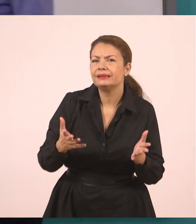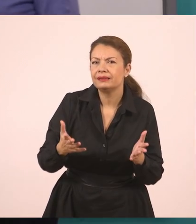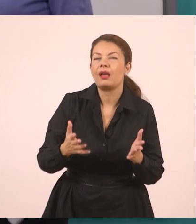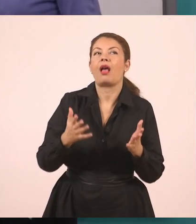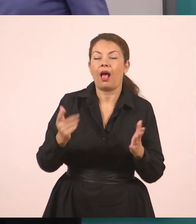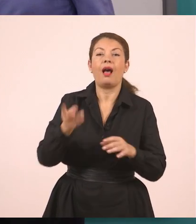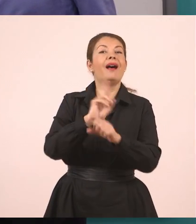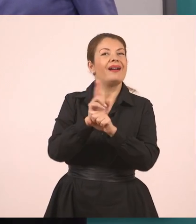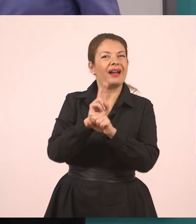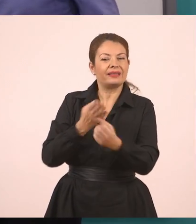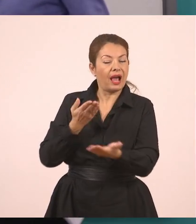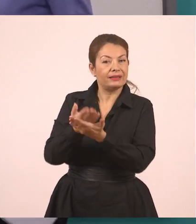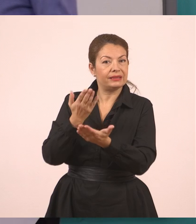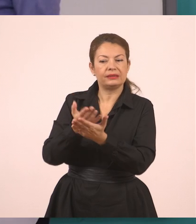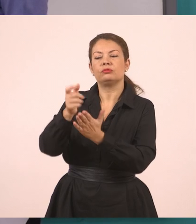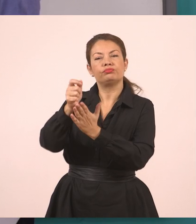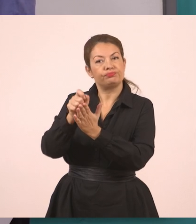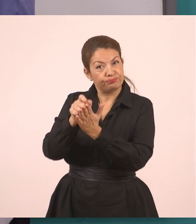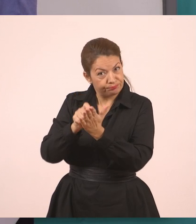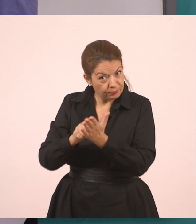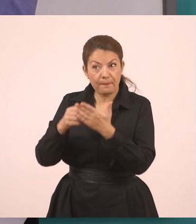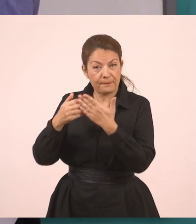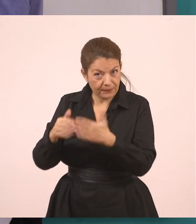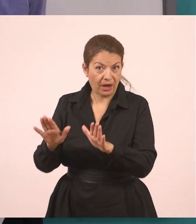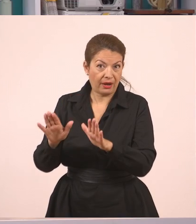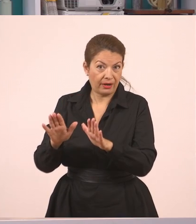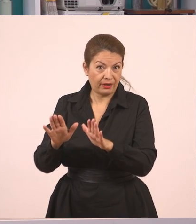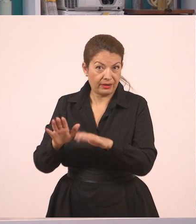Εάν έχουμε συμπληρώσει τις αιτήσεις. Η υπάλληλος μας ρώτησε...